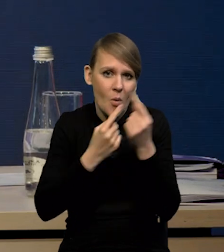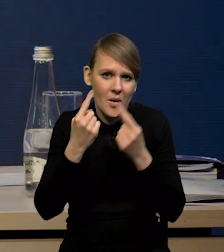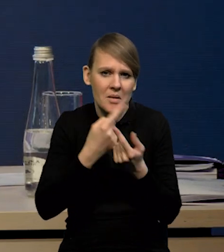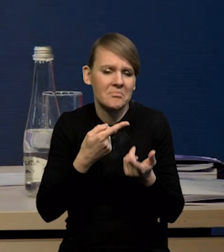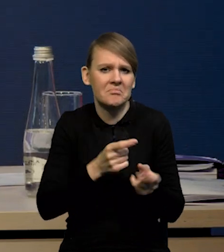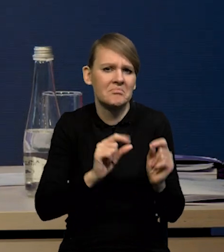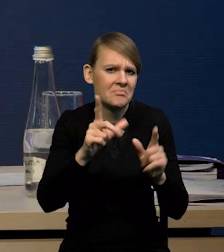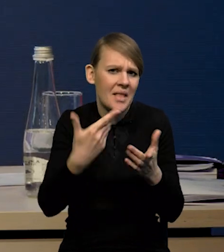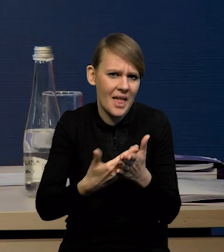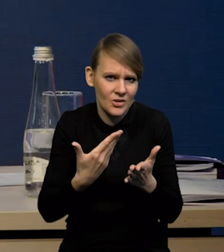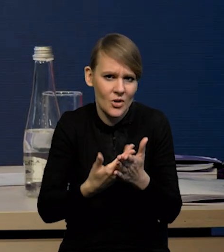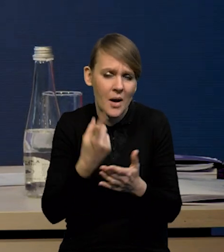więc albo prawdopodobnie jest to...